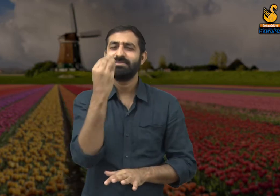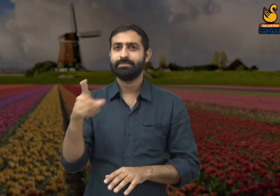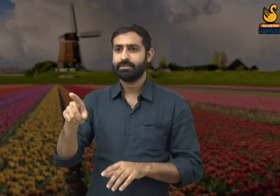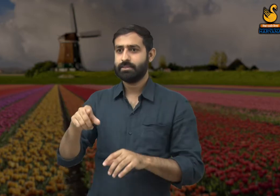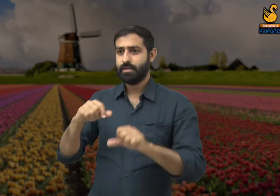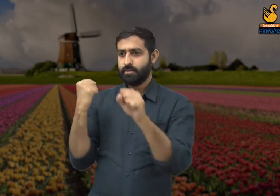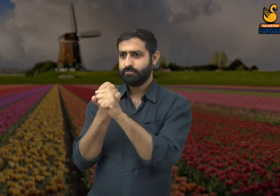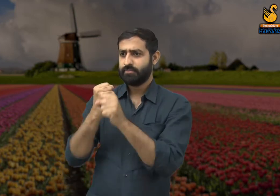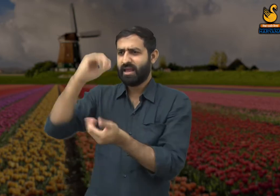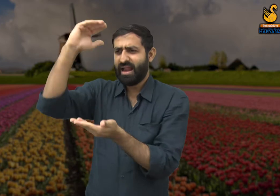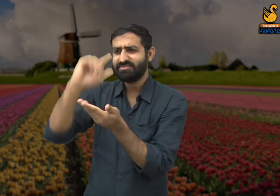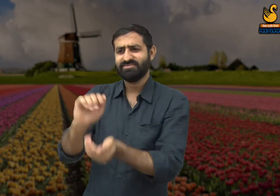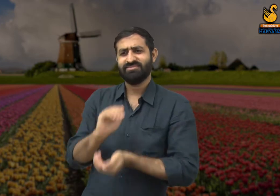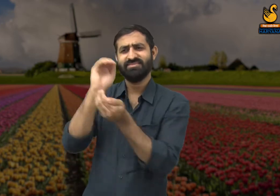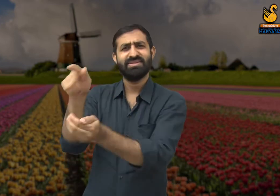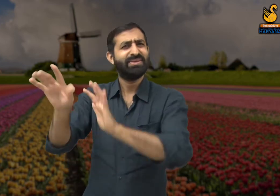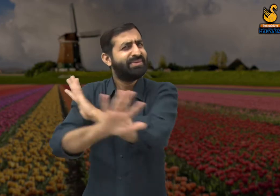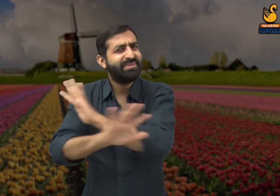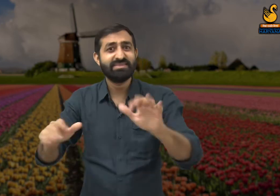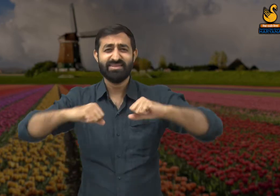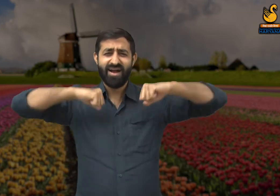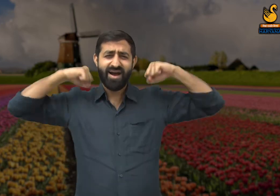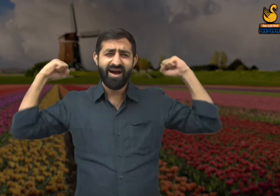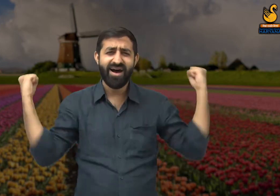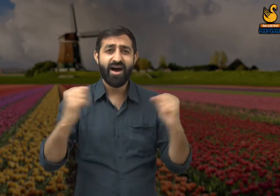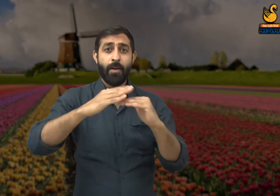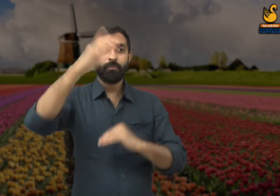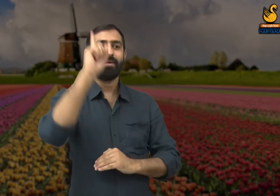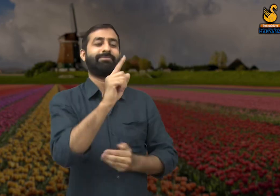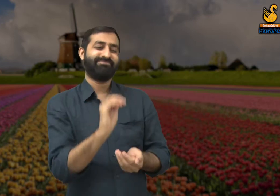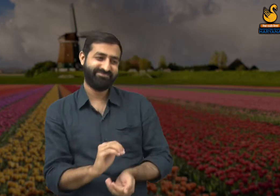सभी लोगों को समान रूप से उनकी मेहनत के लिए सम्मानित किया जाना चाहिए.